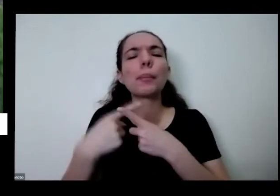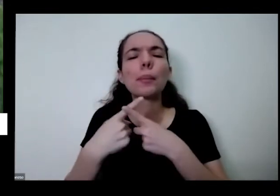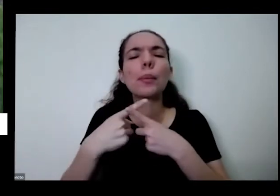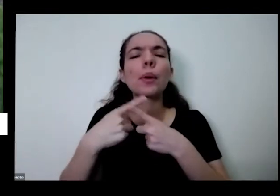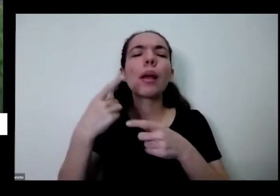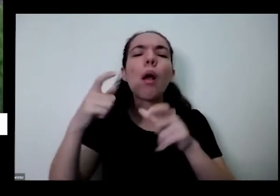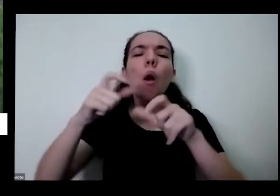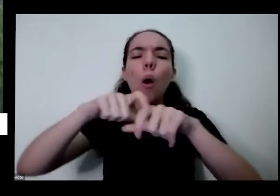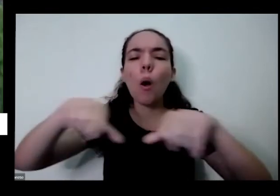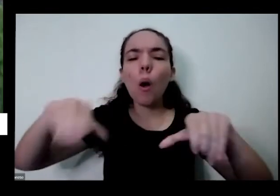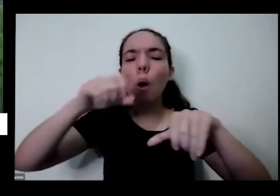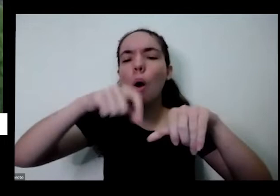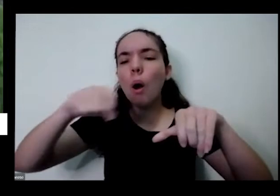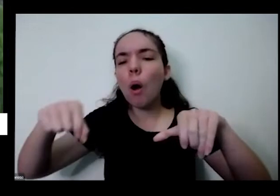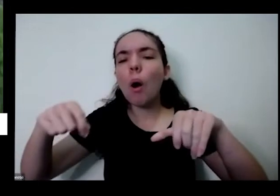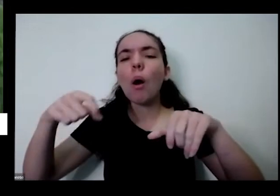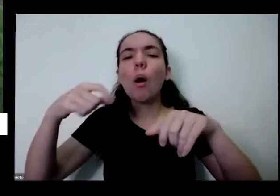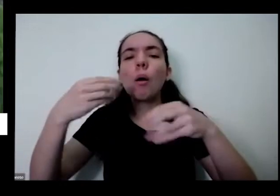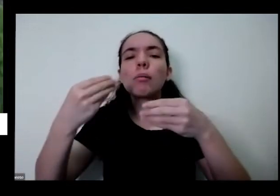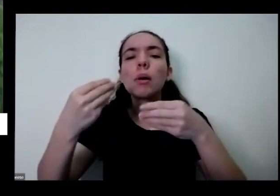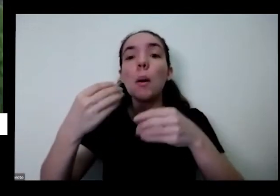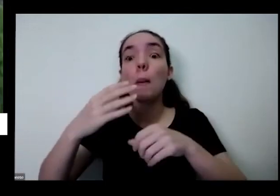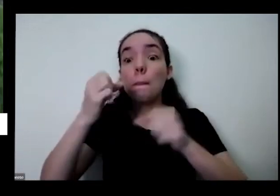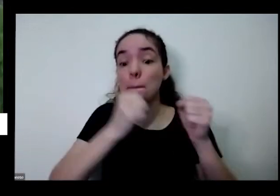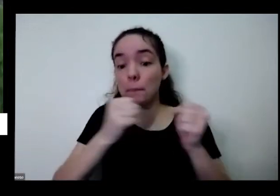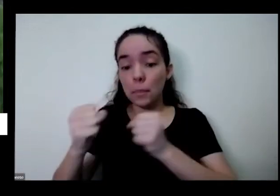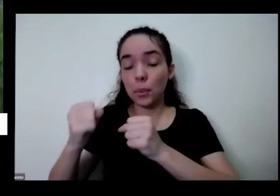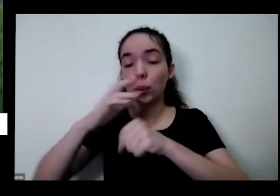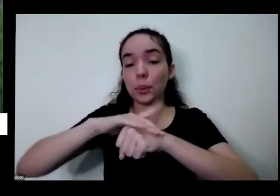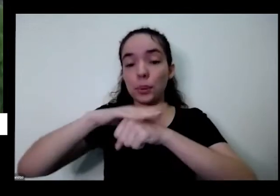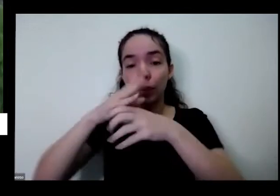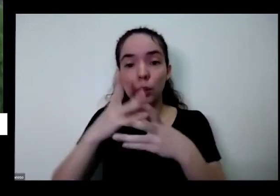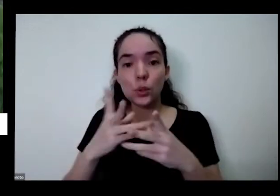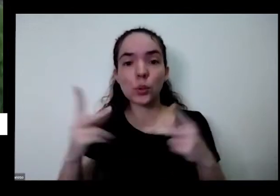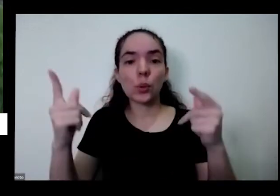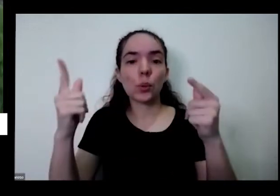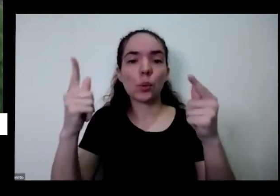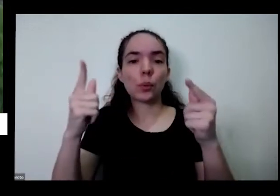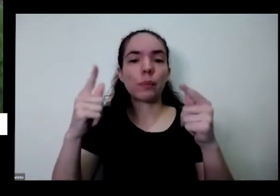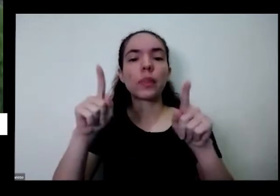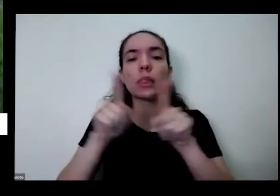das Hortas órgãos de soberania alimentar outros vídeos que ele fala que outra para todo mundo a